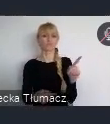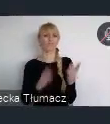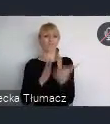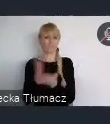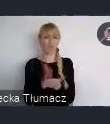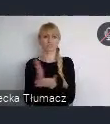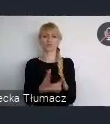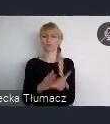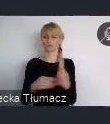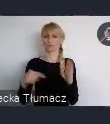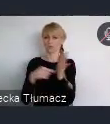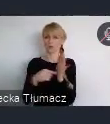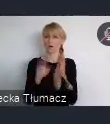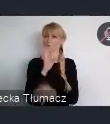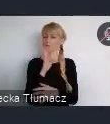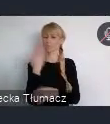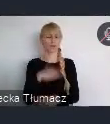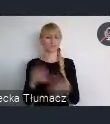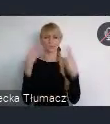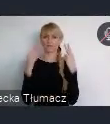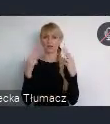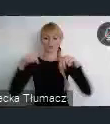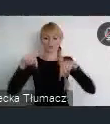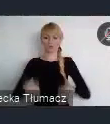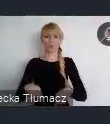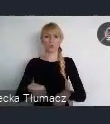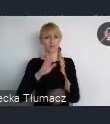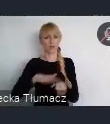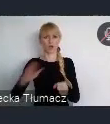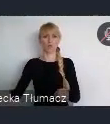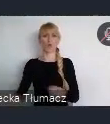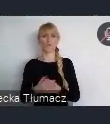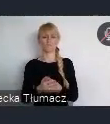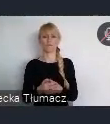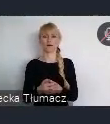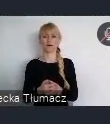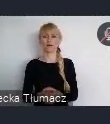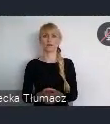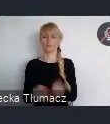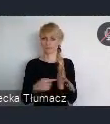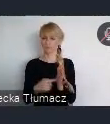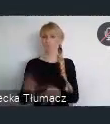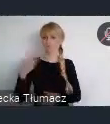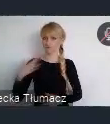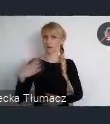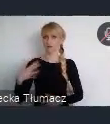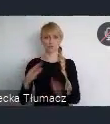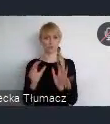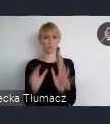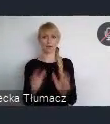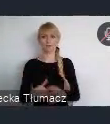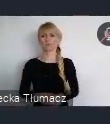to jest nasza wartość niemalże narodowa, i warto o nią dbać, warto pielęgnować.